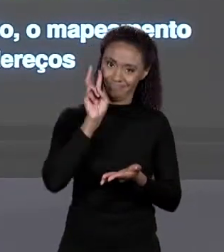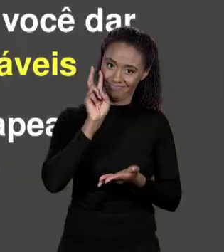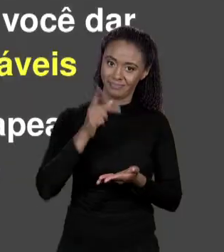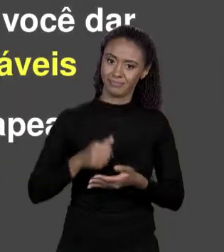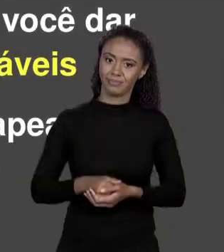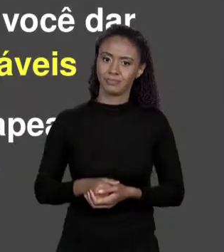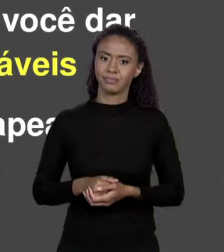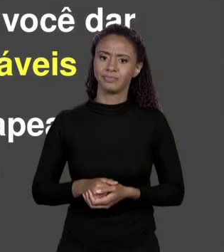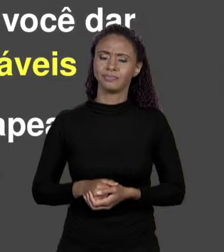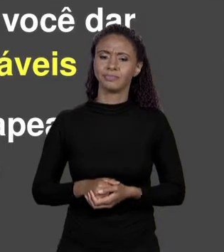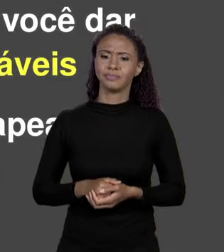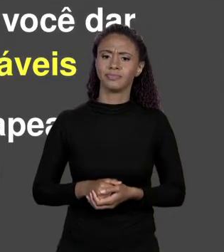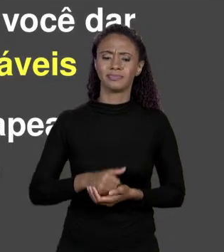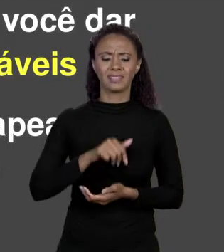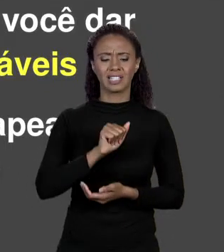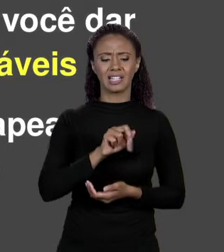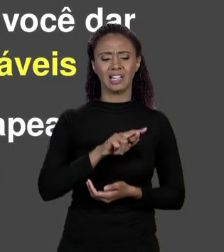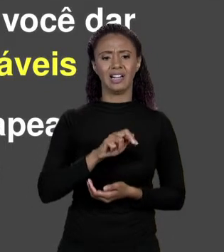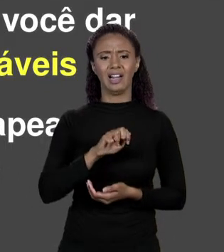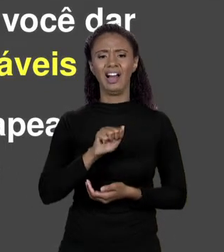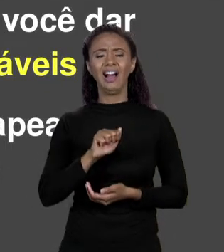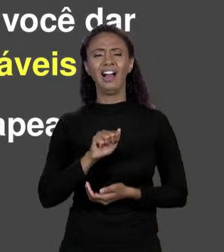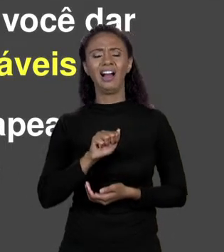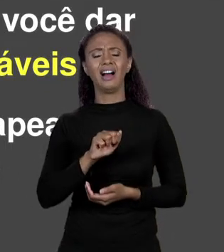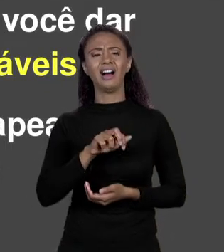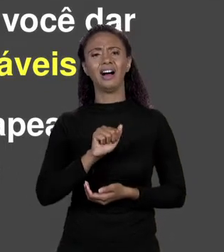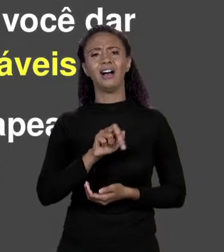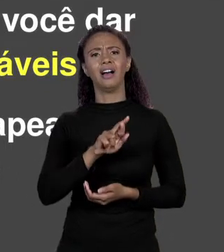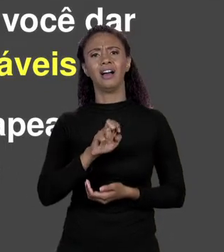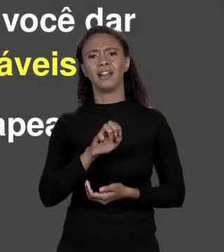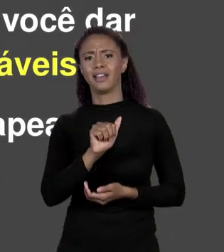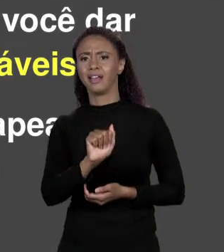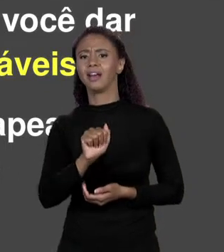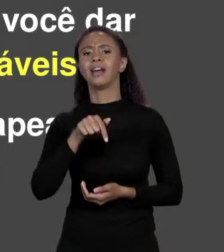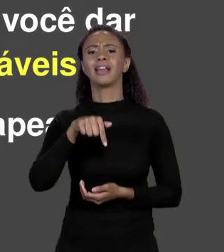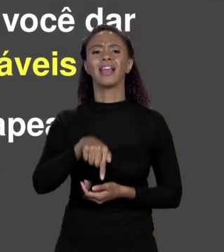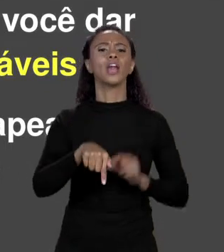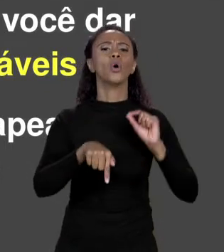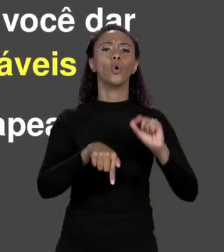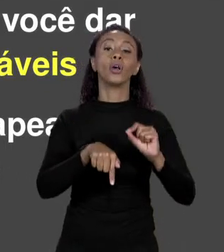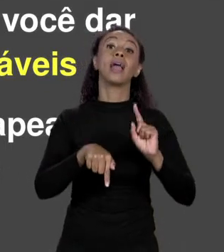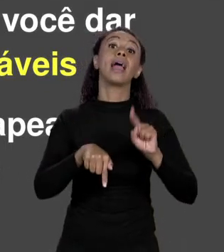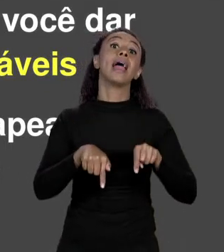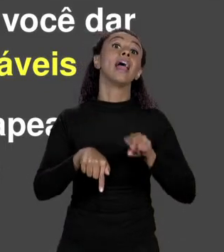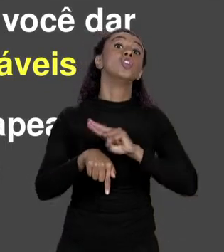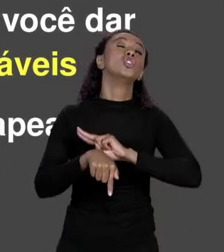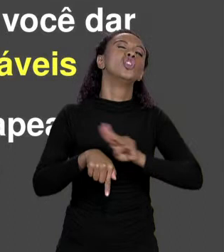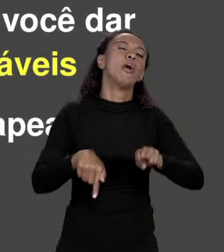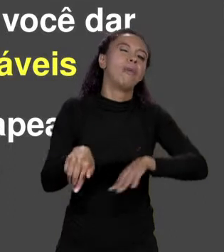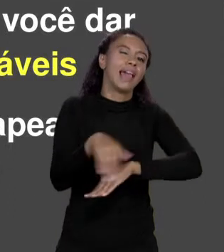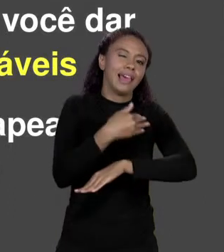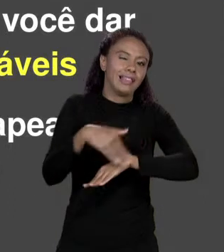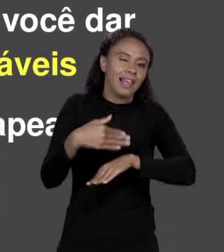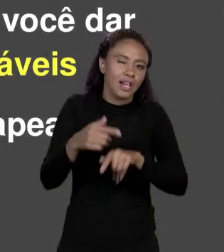E O QUE VEM A SER A "ÁREA Q" EM SI? É O NOME QUE EU DEI PARA AQUELE ENDEREÇO. ESSE NOME É O QUE A GENTE CHAMA DE VARIÁVEL. ENTÃO A VARIÁVEL